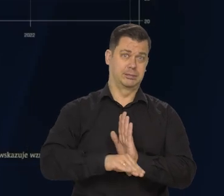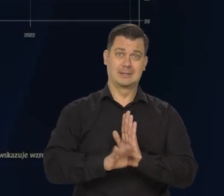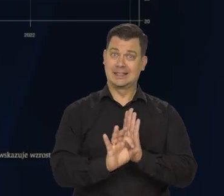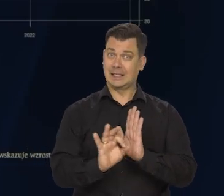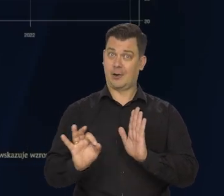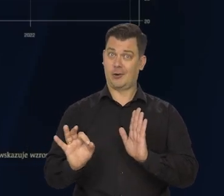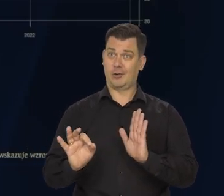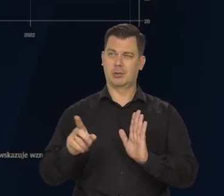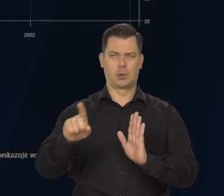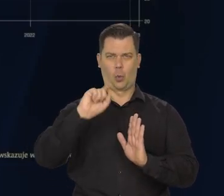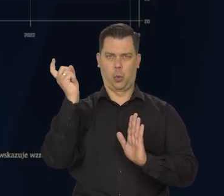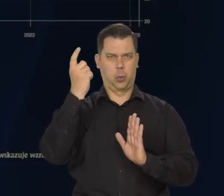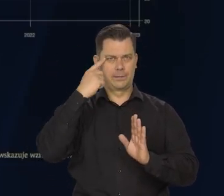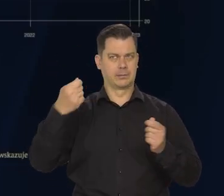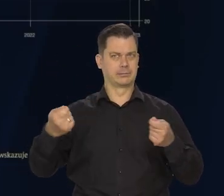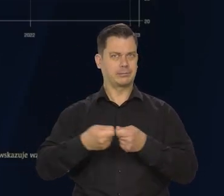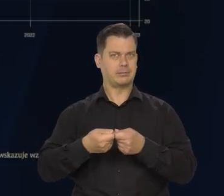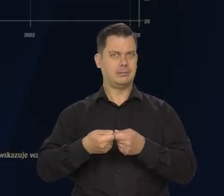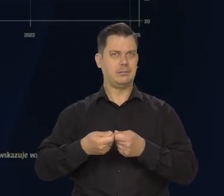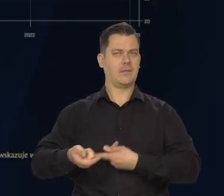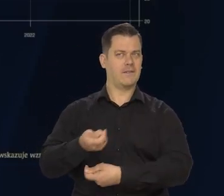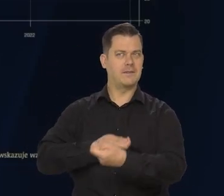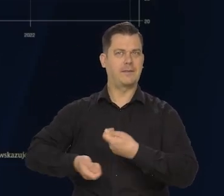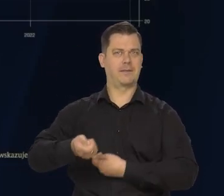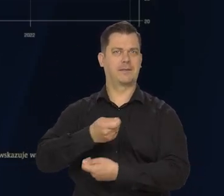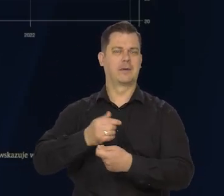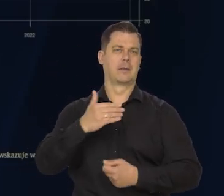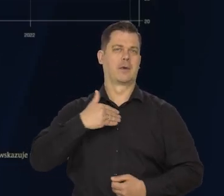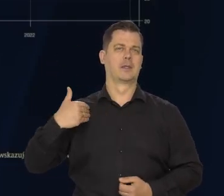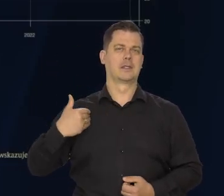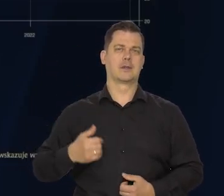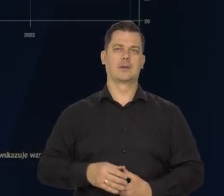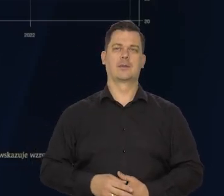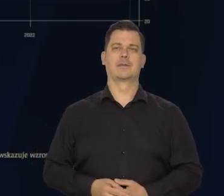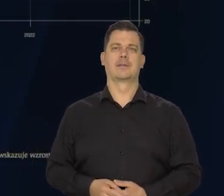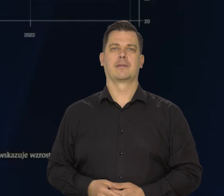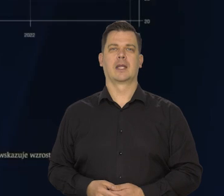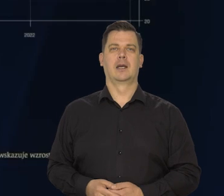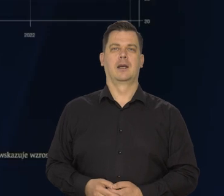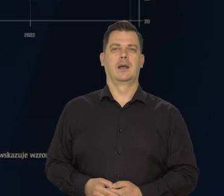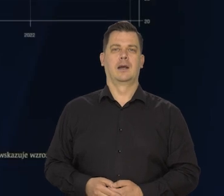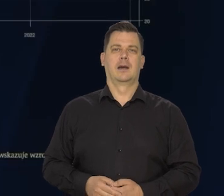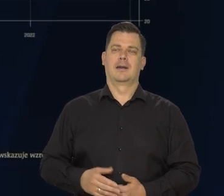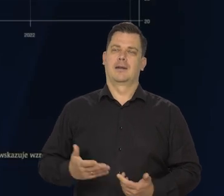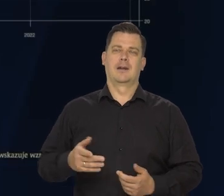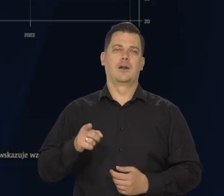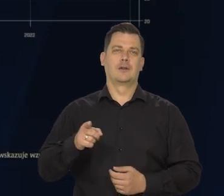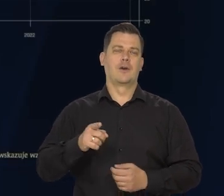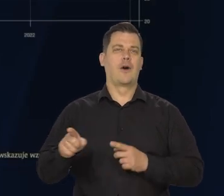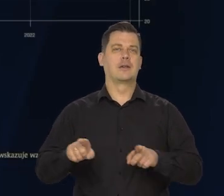Bo Niemcy są naszym głównym partnerem. Najsilniej na nas oddziaływują. Niezależnie od tego, jak to ostatecznie będzie -